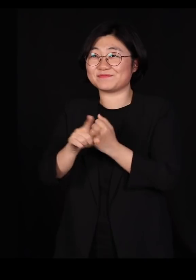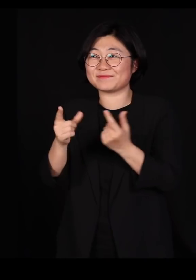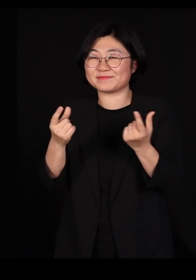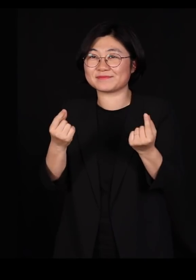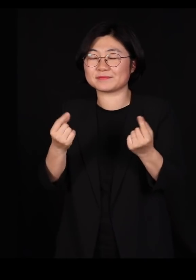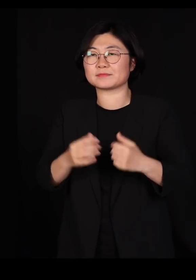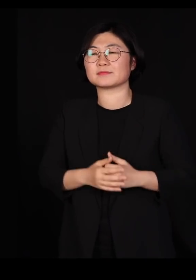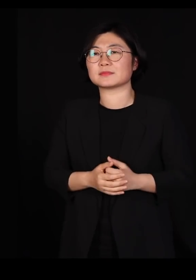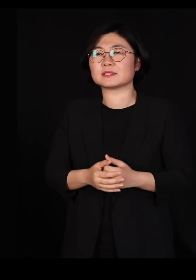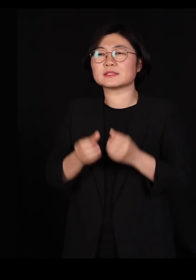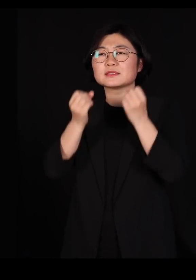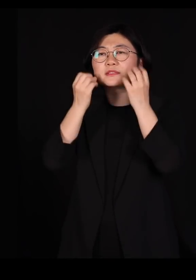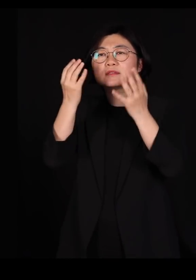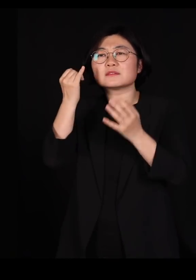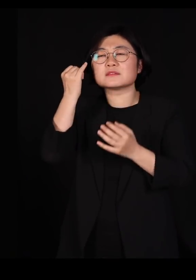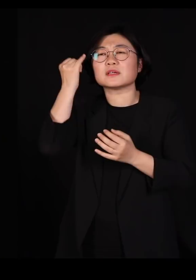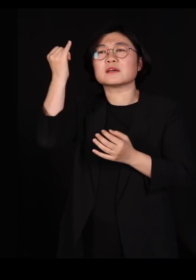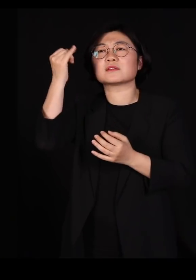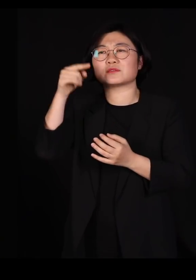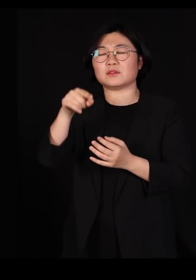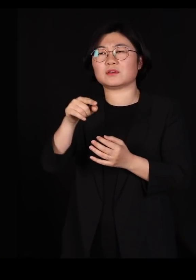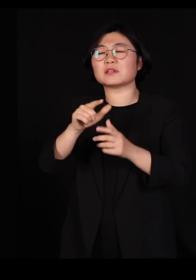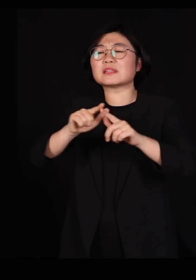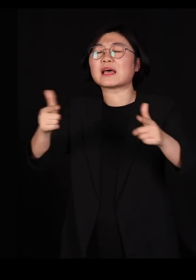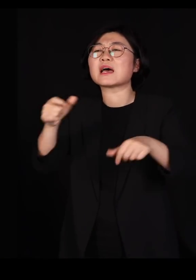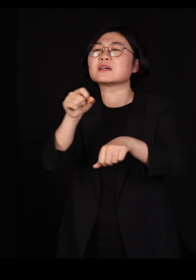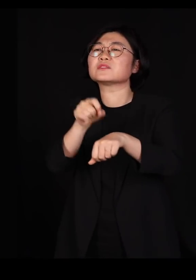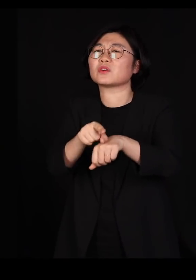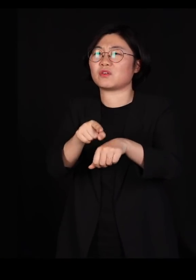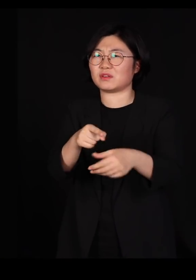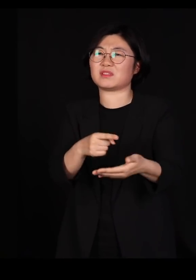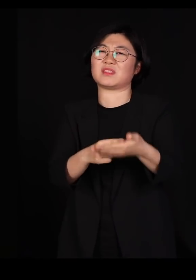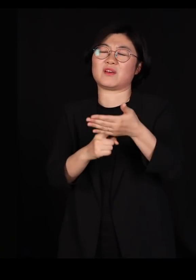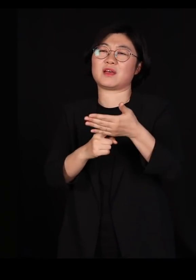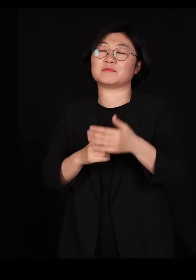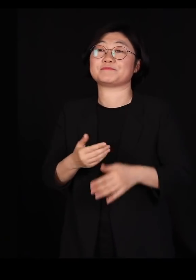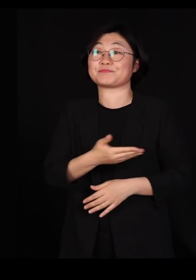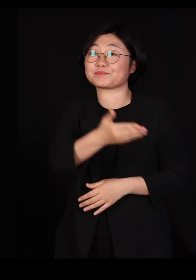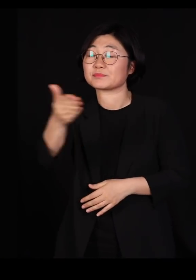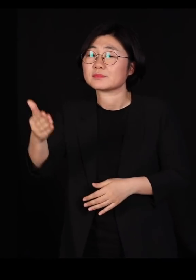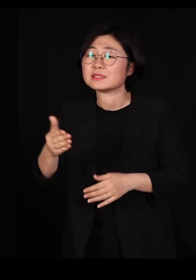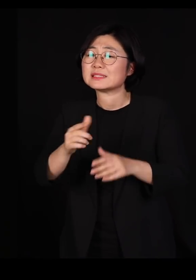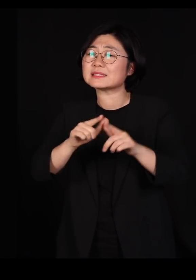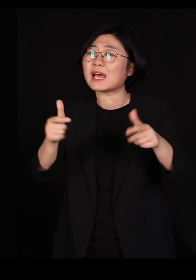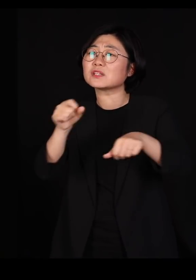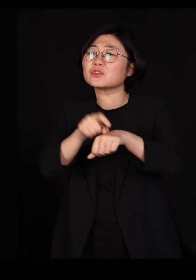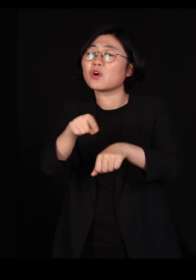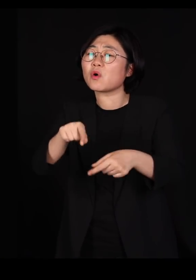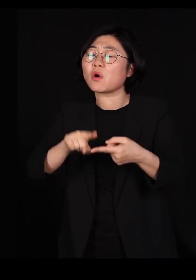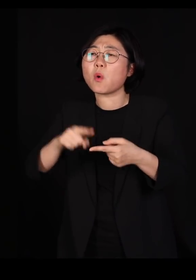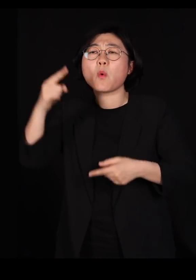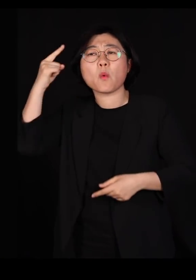창의성이라는 건 다양성에서 나오는 겁니다 오늘 저는 여러분에게 다양성이 왜 중요한가